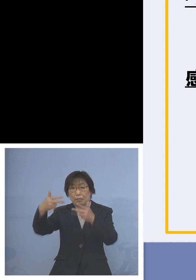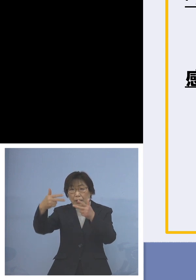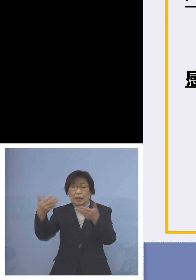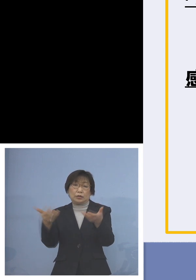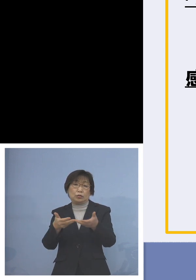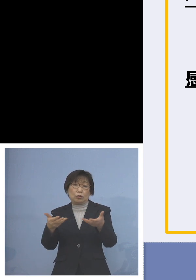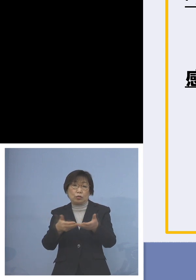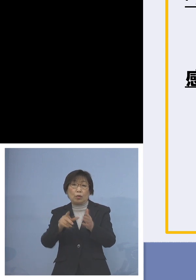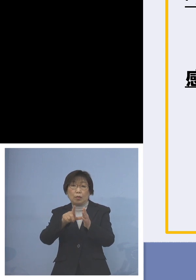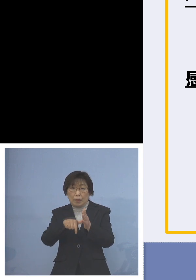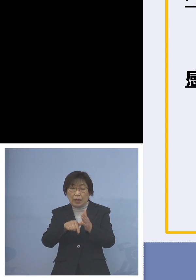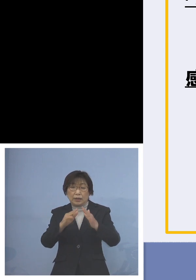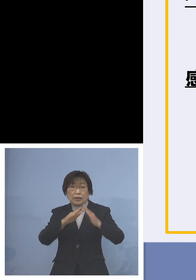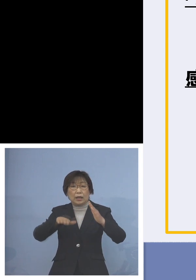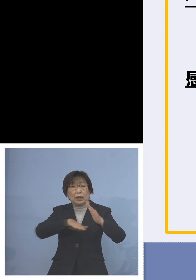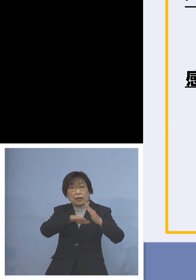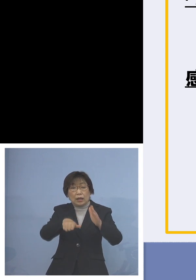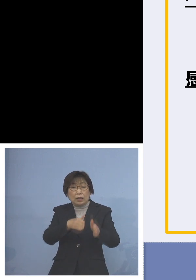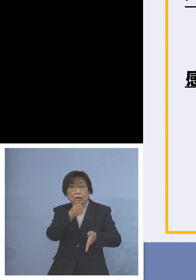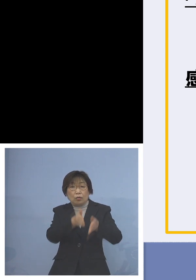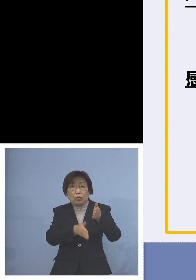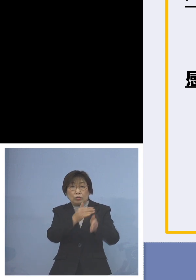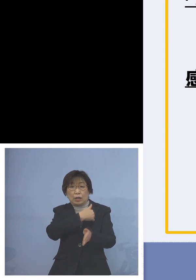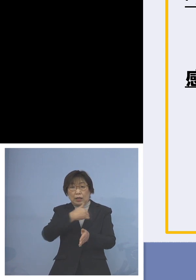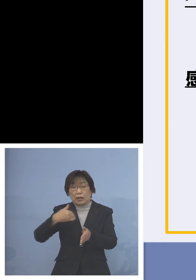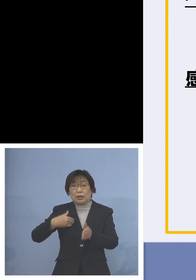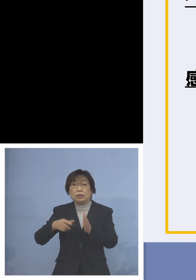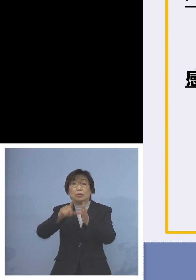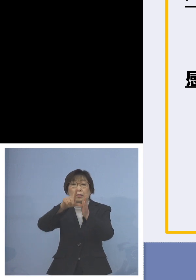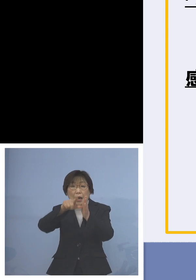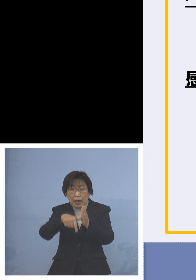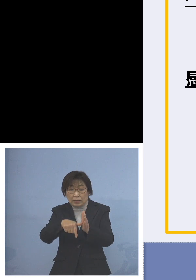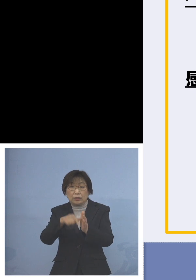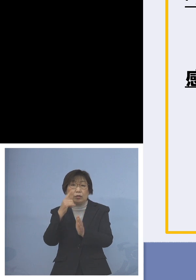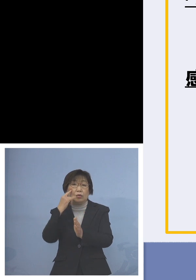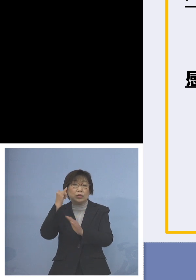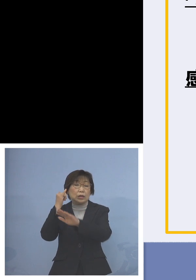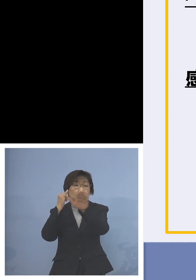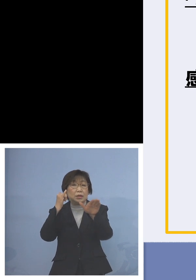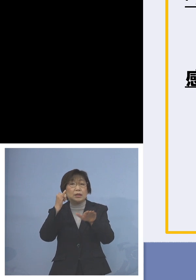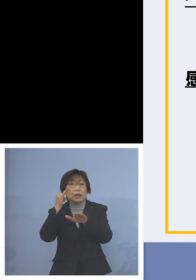もしなっている保護者の皆様方には 是非ご協力をお願いしたいと